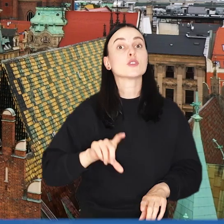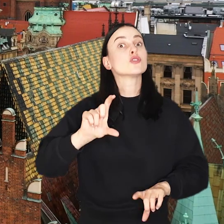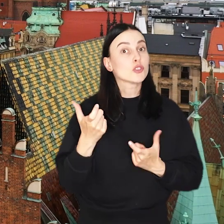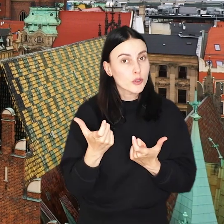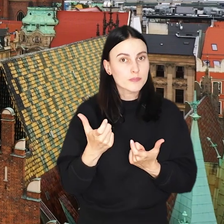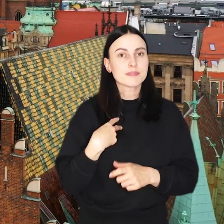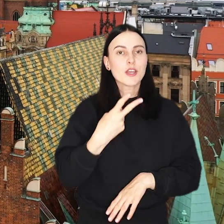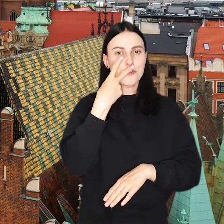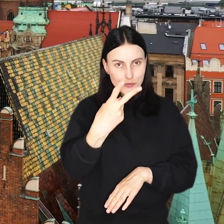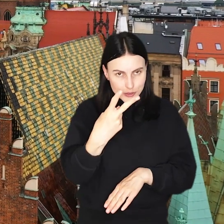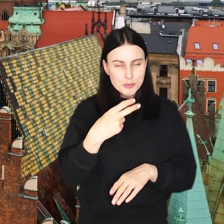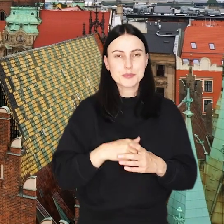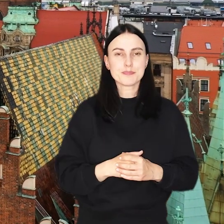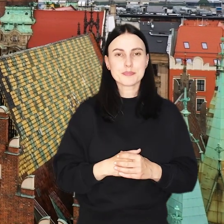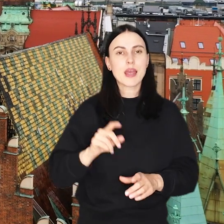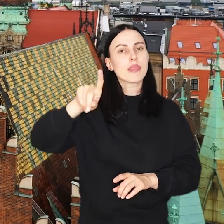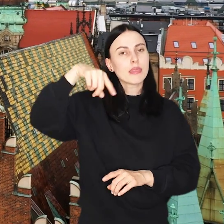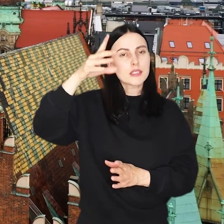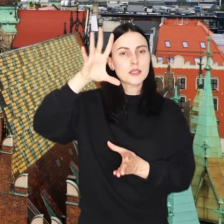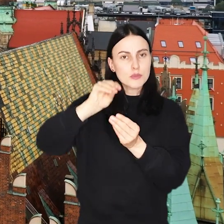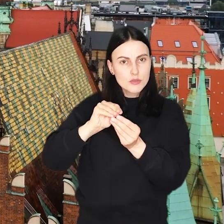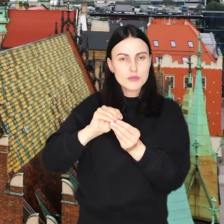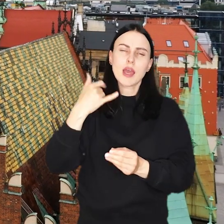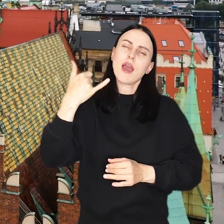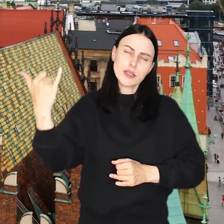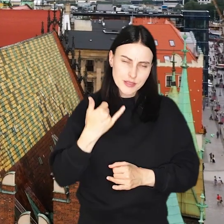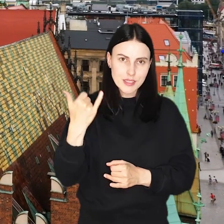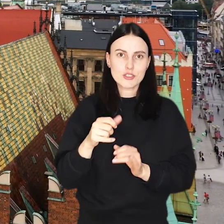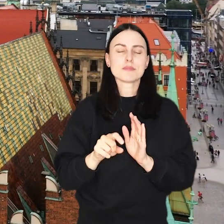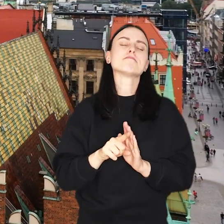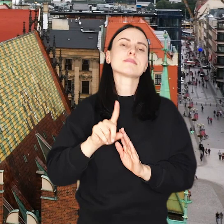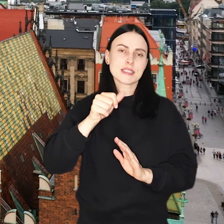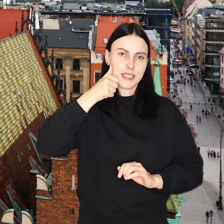To co widzimy się? A kolejne podsumowanie oczywiście za tydzień.